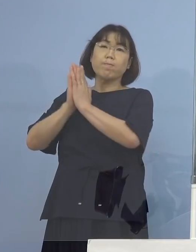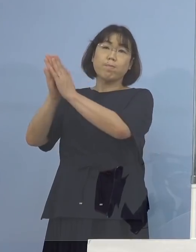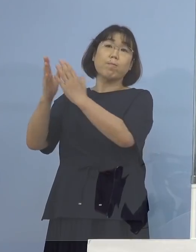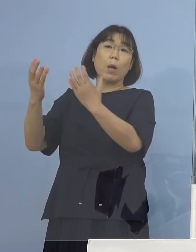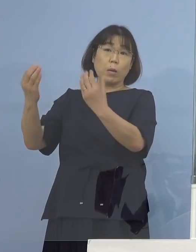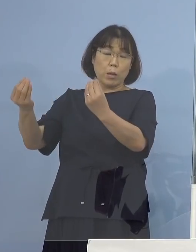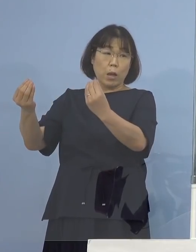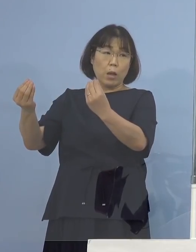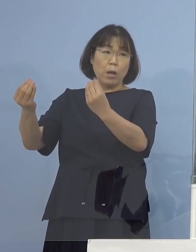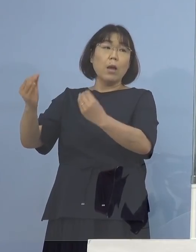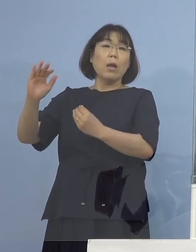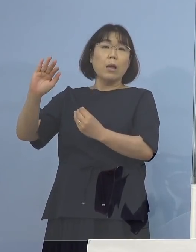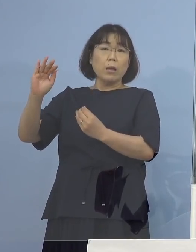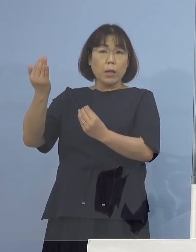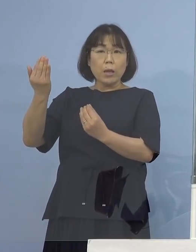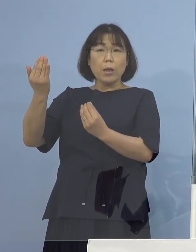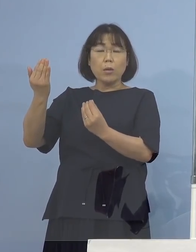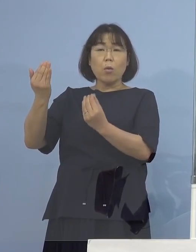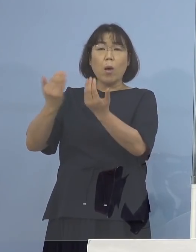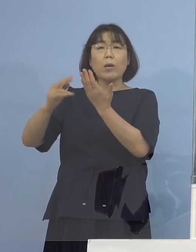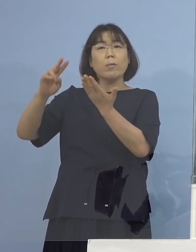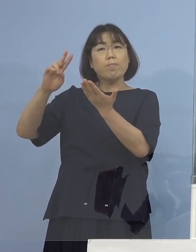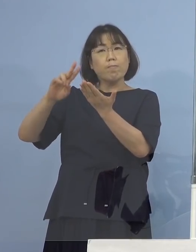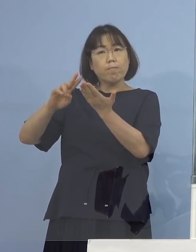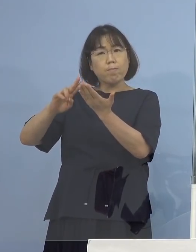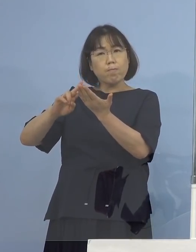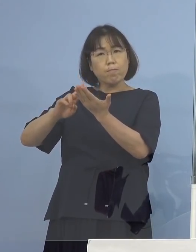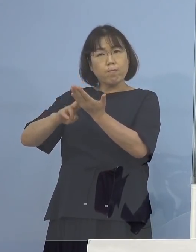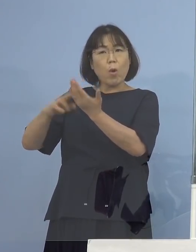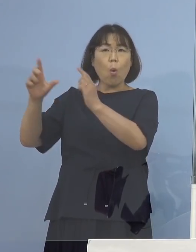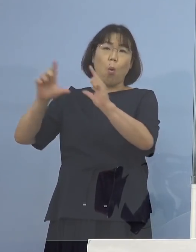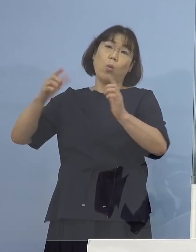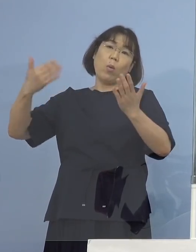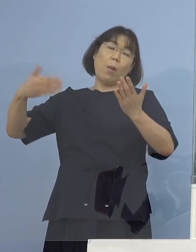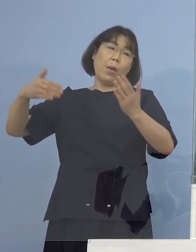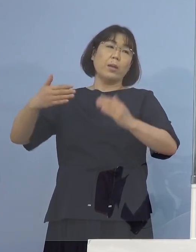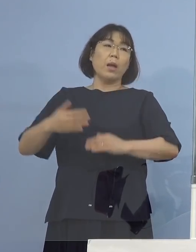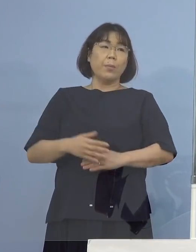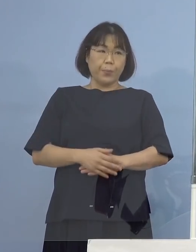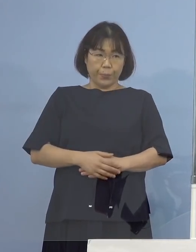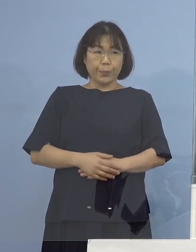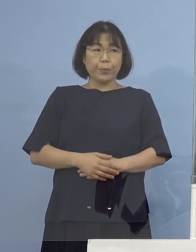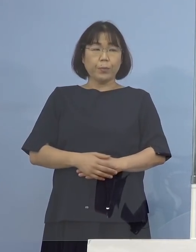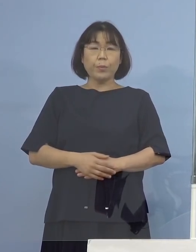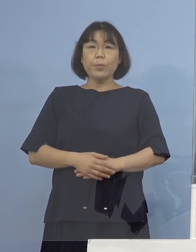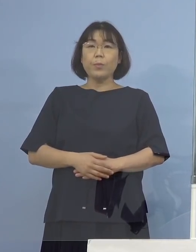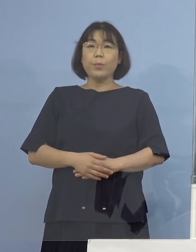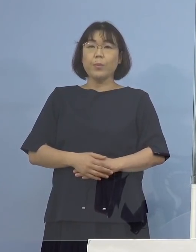ただ、確定の報告はまだいただいていない ということになります